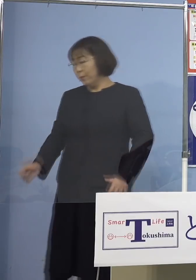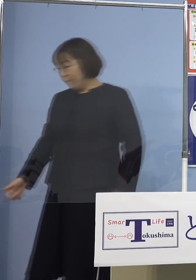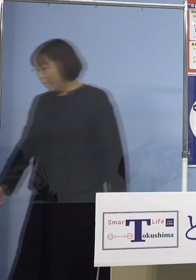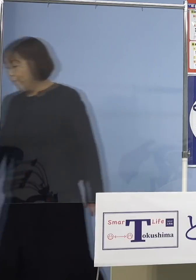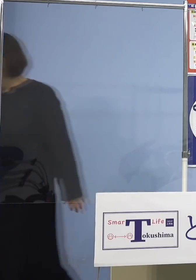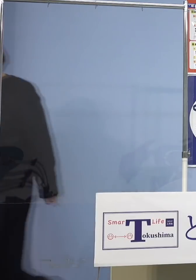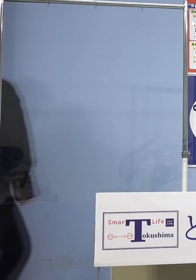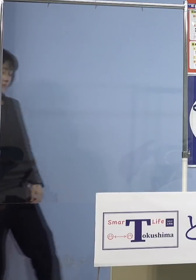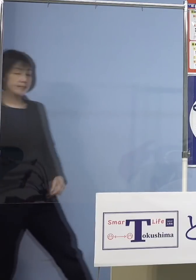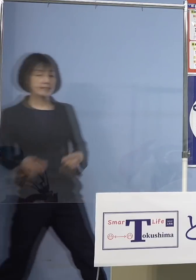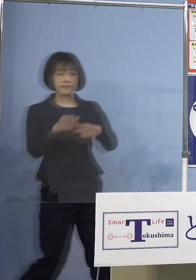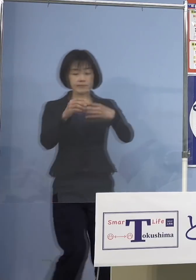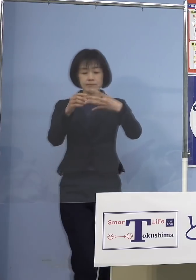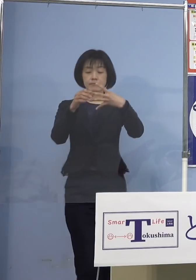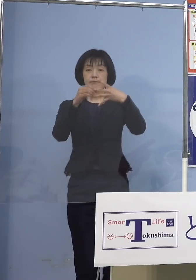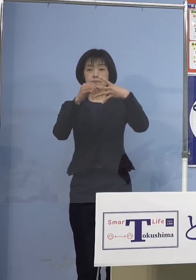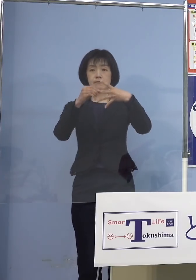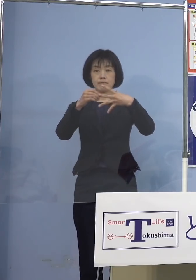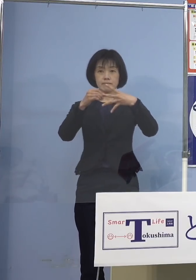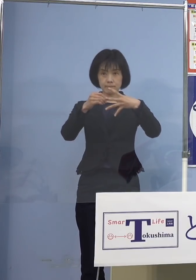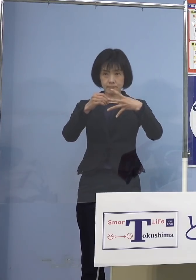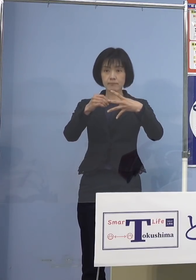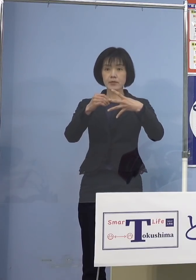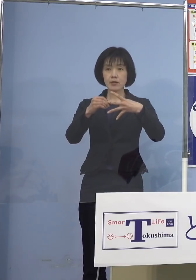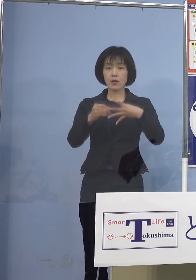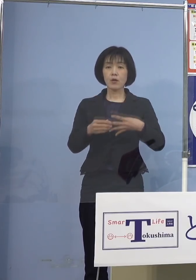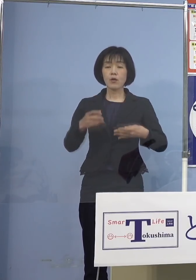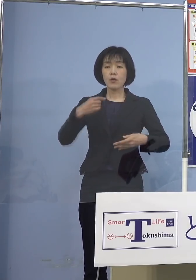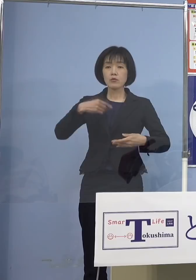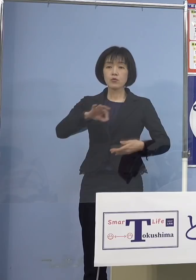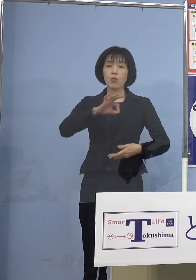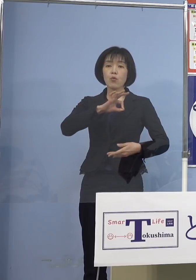次に2番目 今度は教職員の皆さん方へのワクチンの